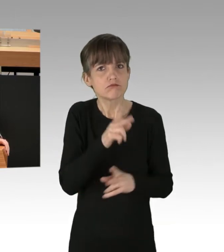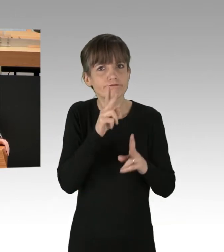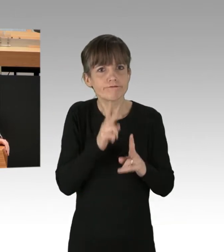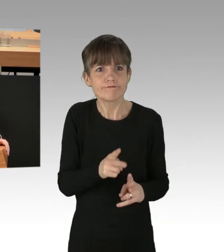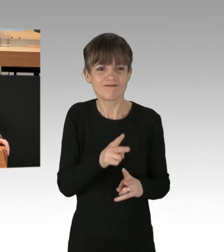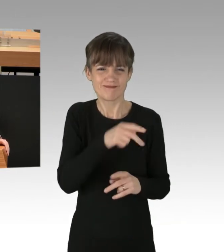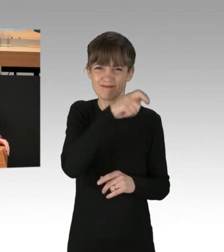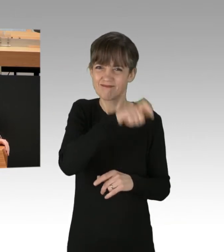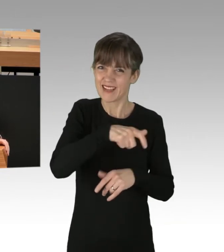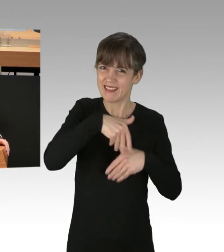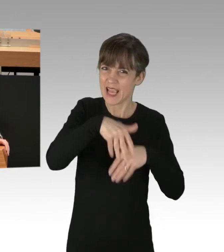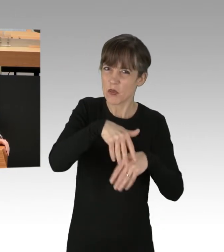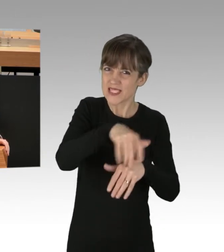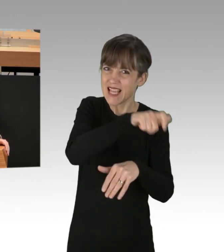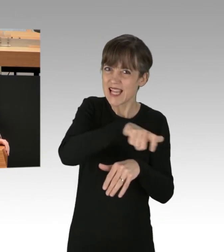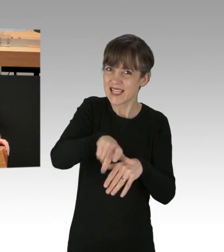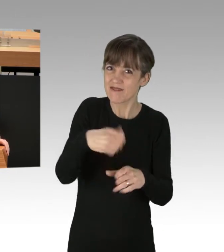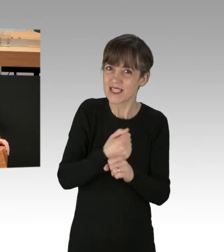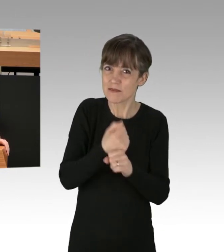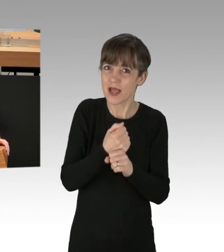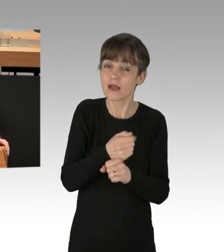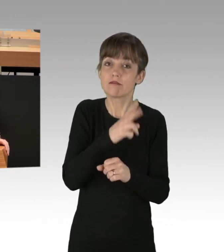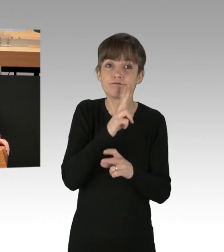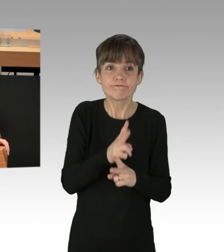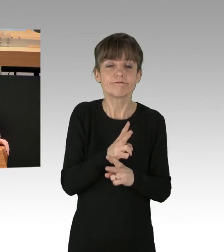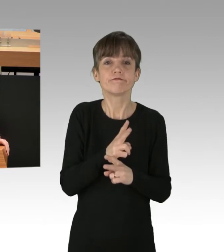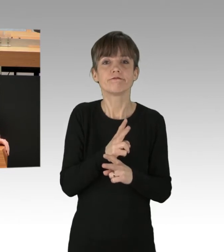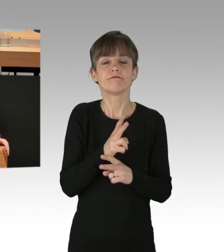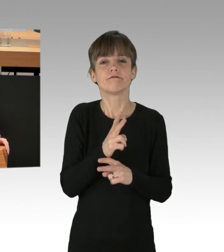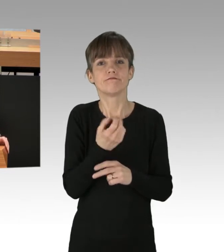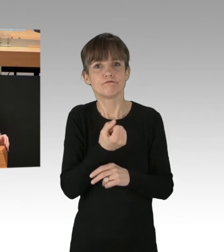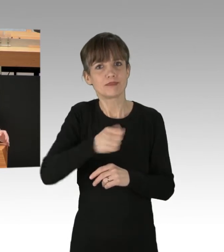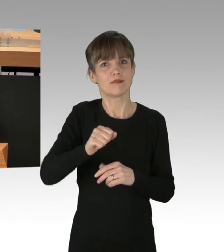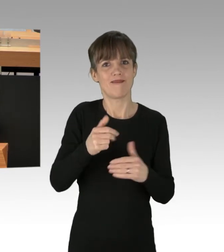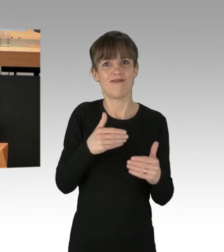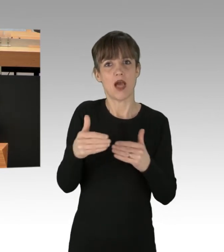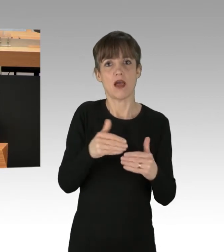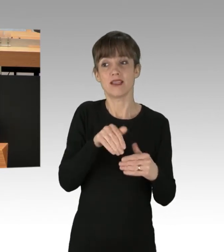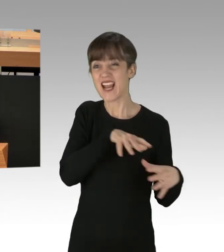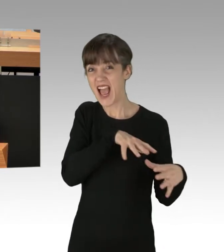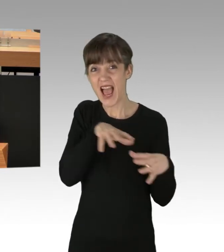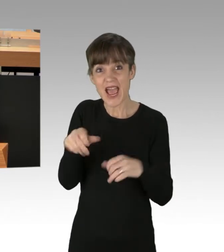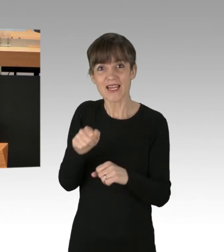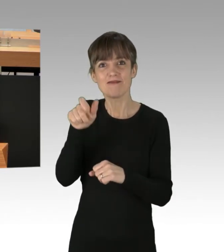in das Leben, in die Freiheit Zehntausender Menschen in unserer Stadt zu tun und das jeden Tag und an mindestens zwei bis drei Orten,